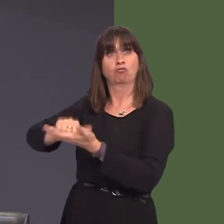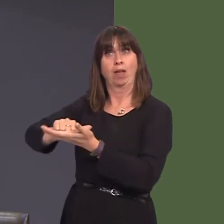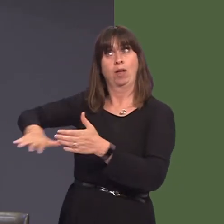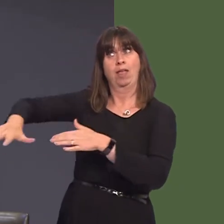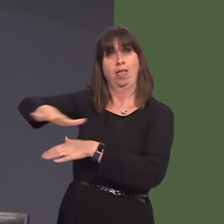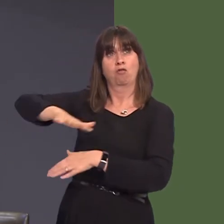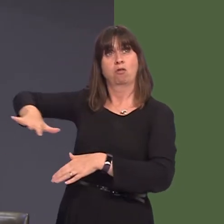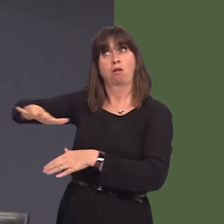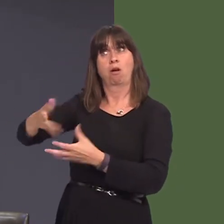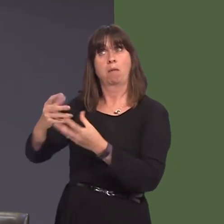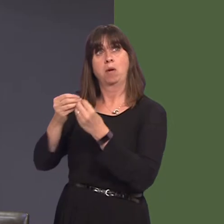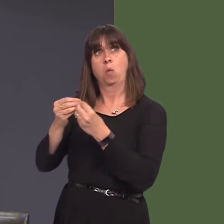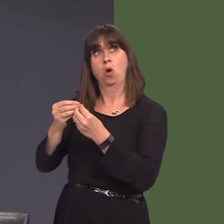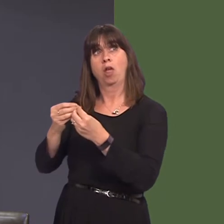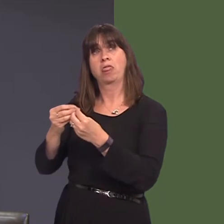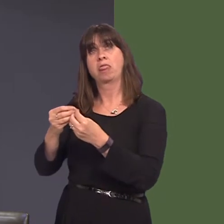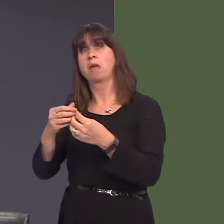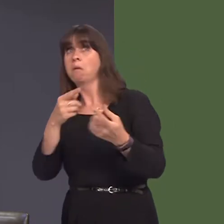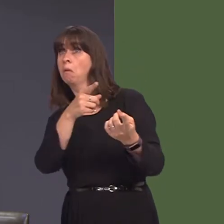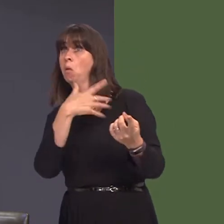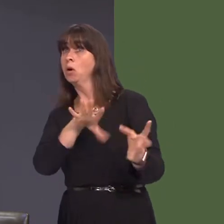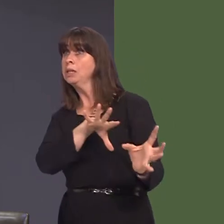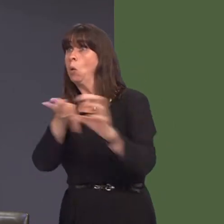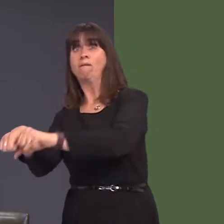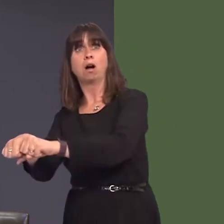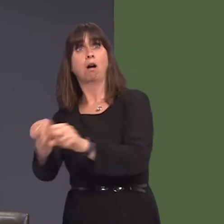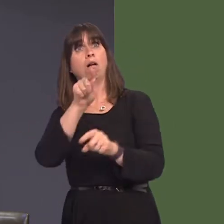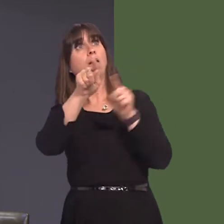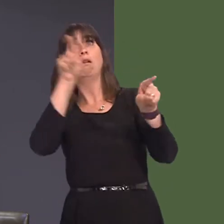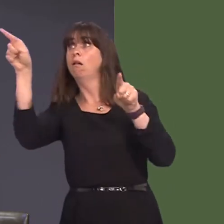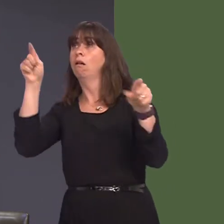wrth gwrs, os ydy'r safle yn cael ei 'mothball-io', mae'n cau pawb arall allan, o safbwynt y cyfle